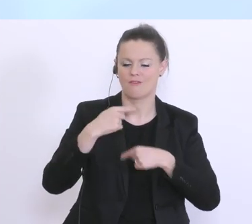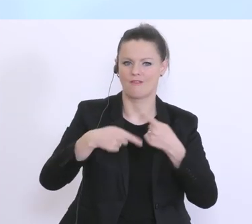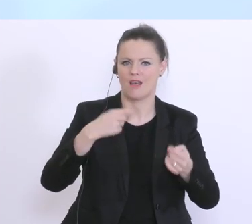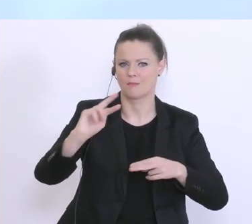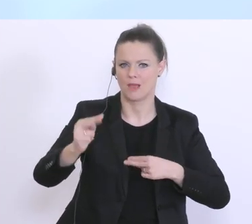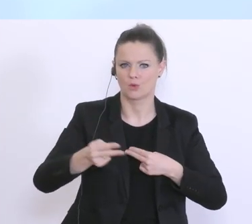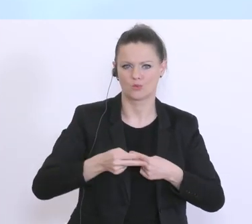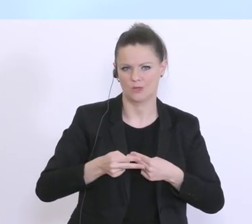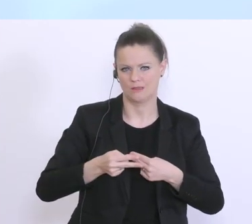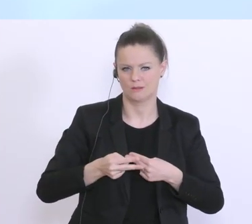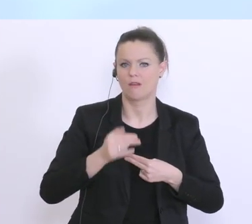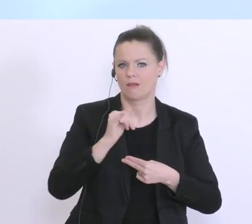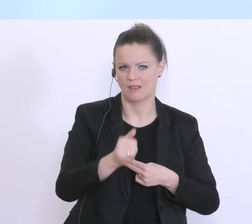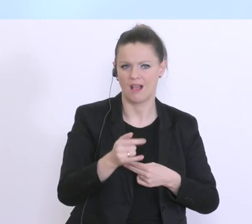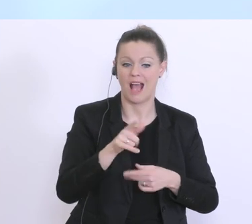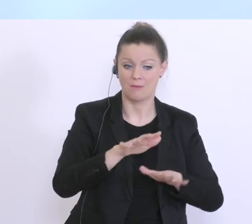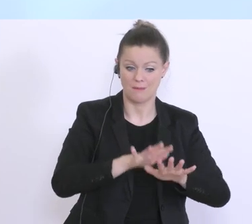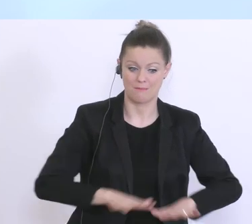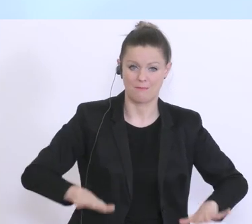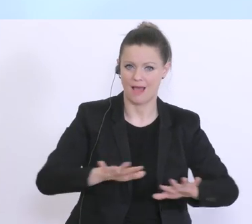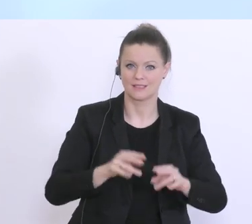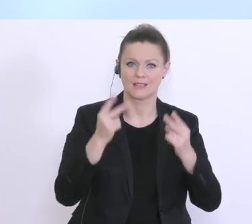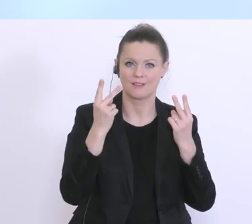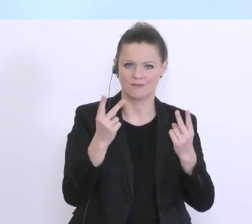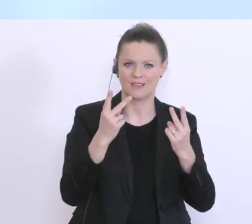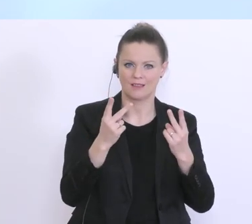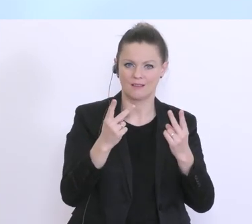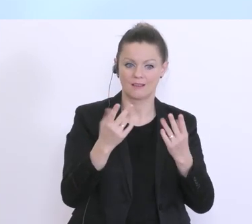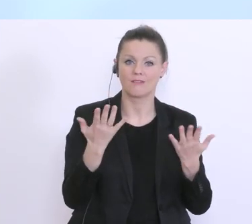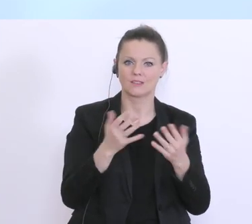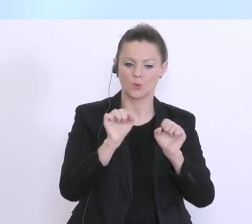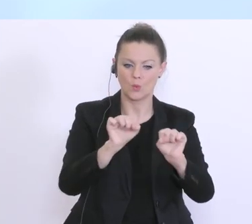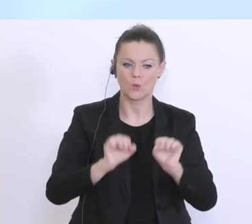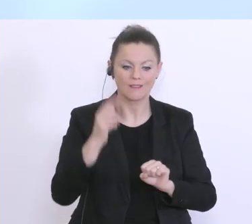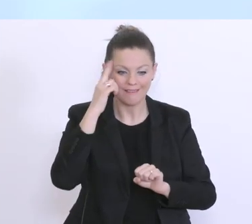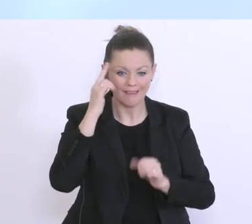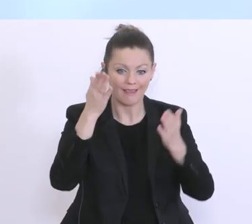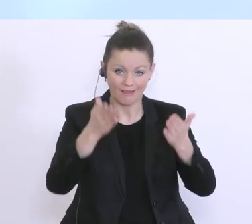Basis eben hier, glaube ich, ist wichtig, dass man den Kunden kennt. Darum auch wirklich die klare